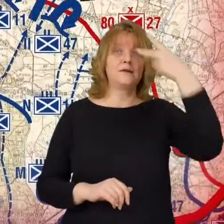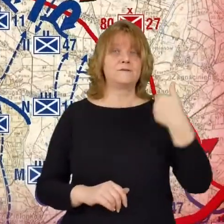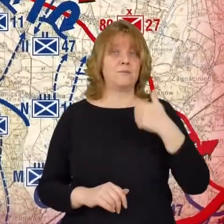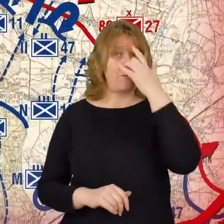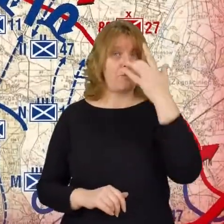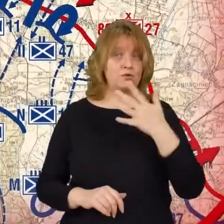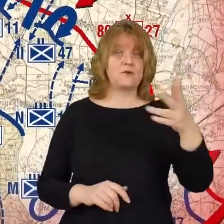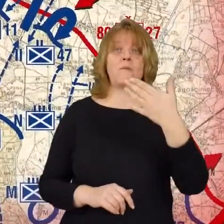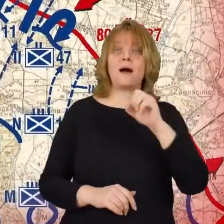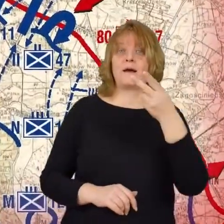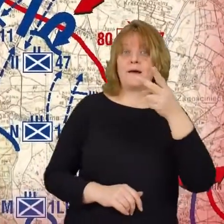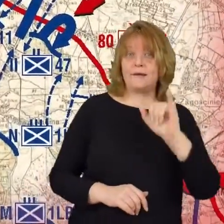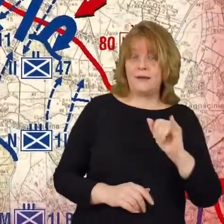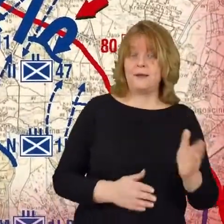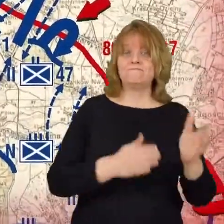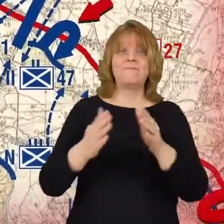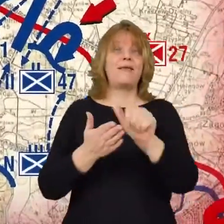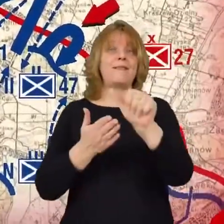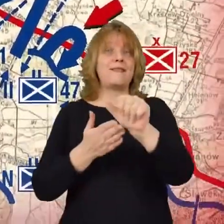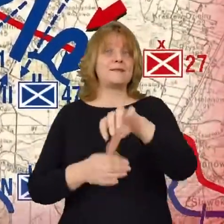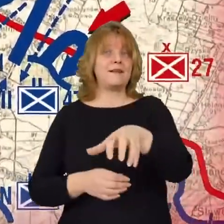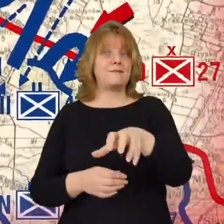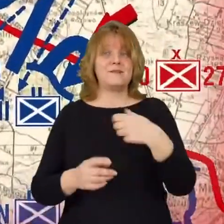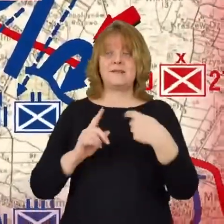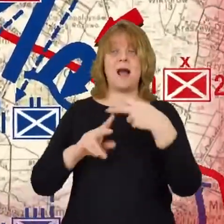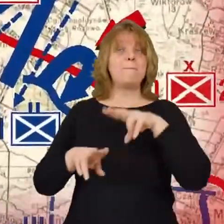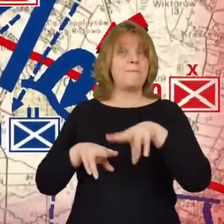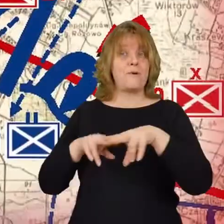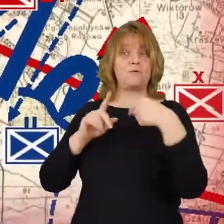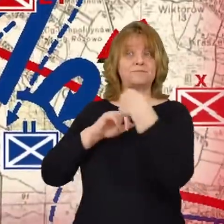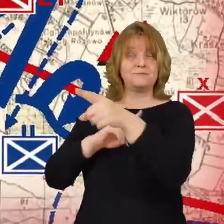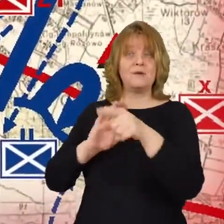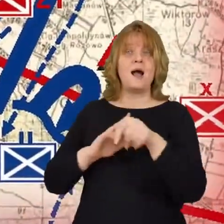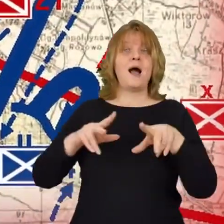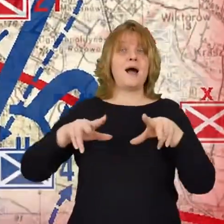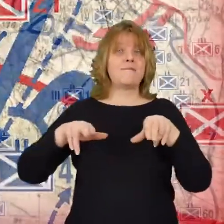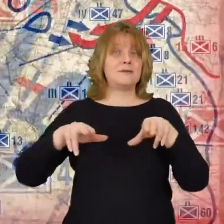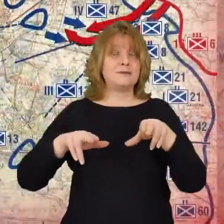11 dywizja piechoty została skierowana pod Radzymin i Wołomin.